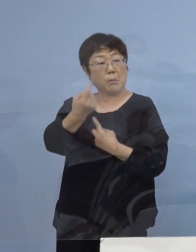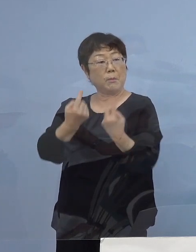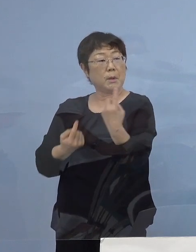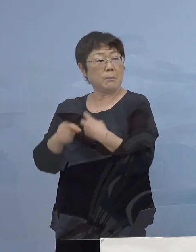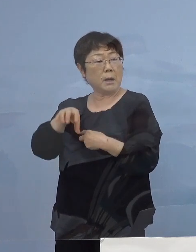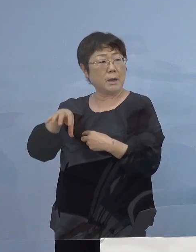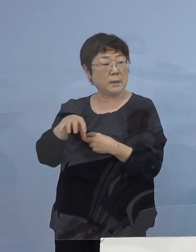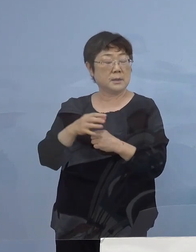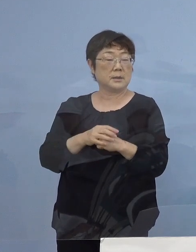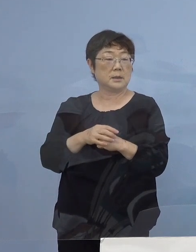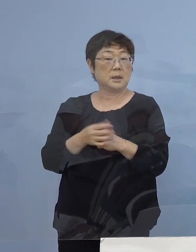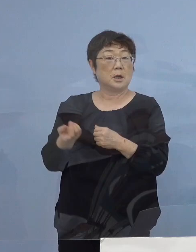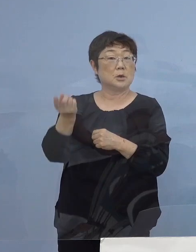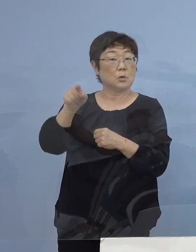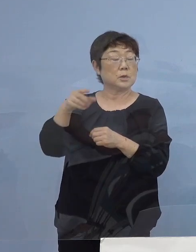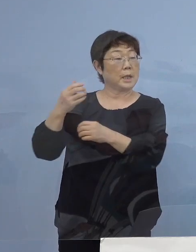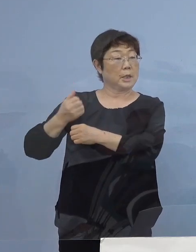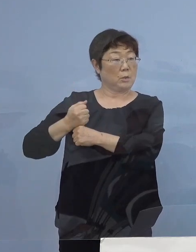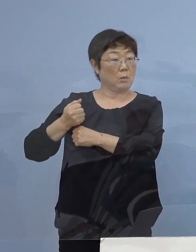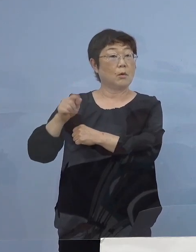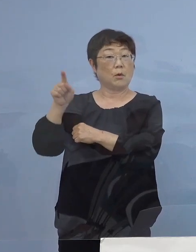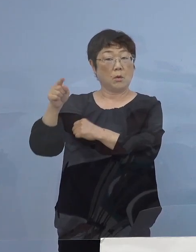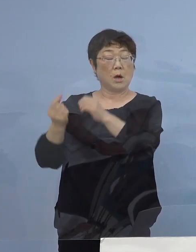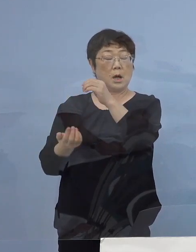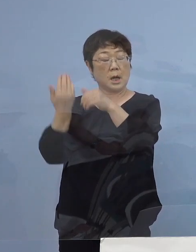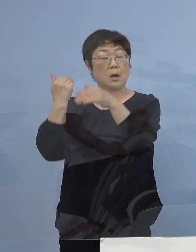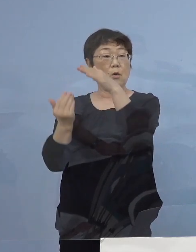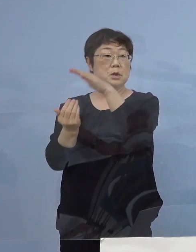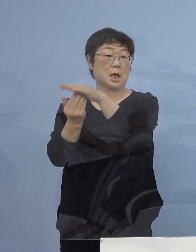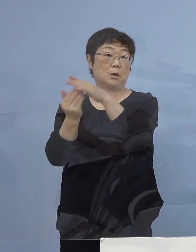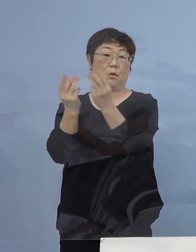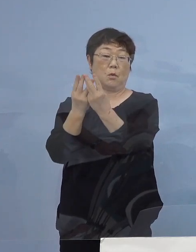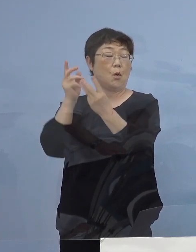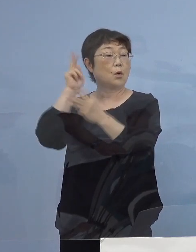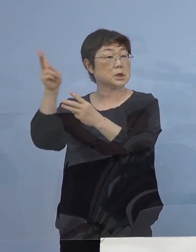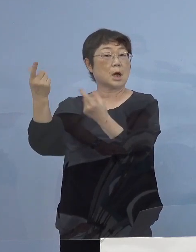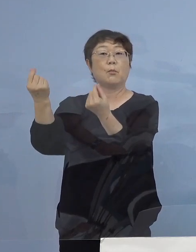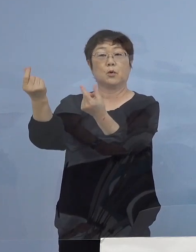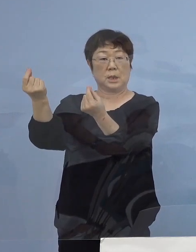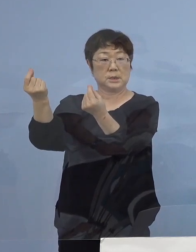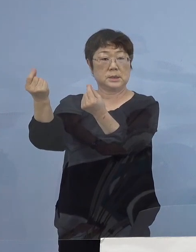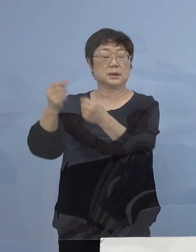あるいは お隣の兵庫（県）今日も過去最高 大阪（府）同様ということで